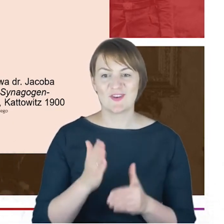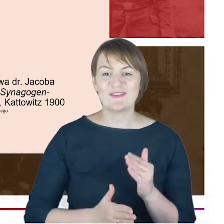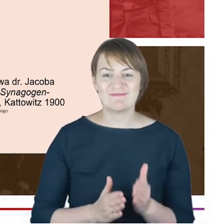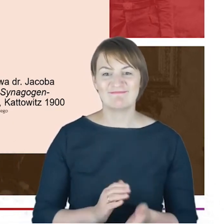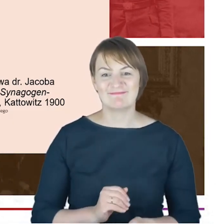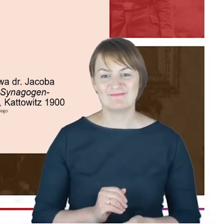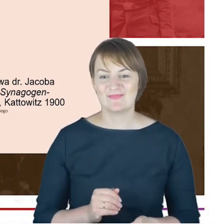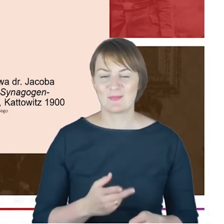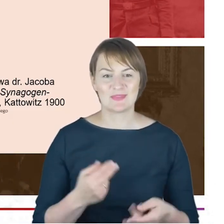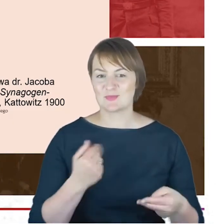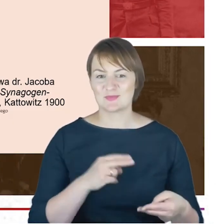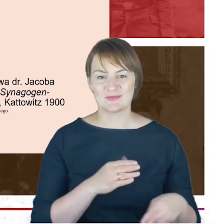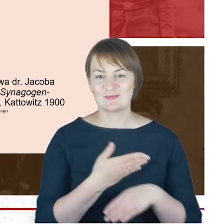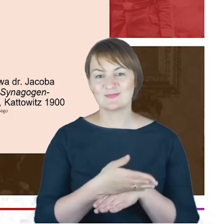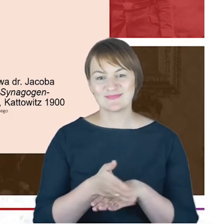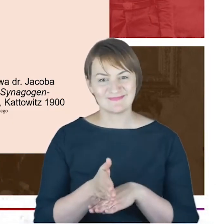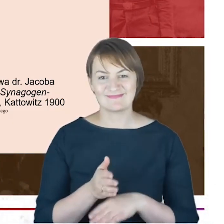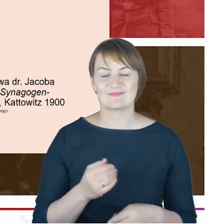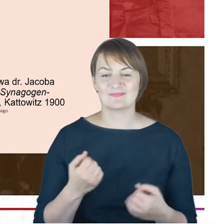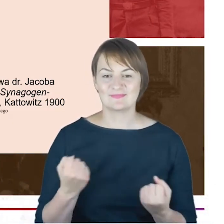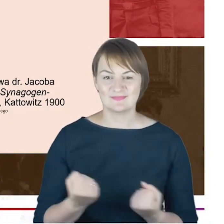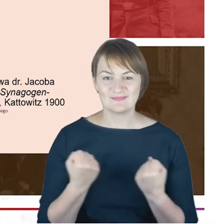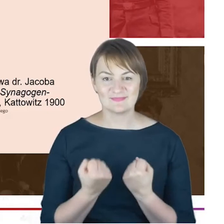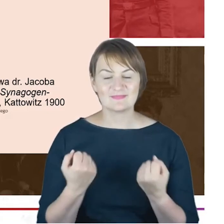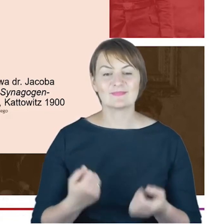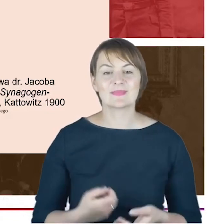przedłużać absolutnie, a mianowicie Geschichte der